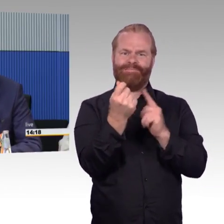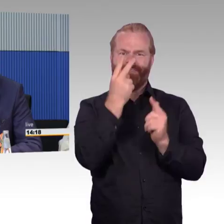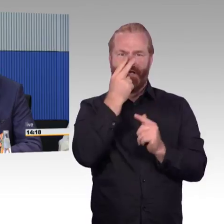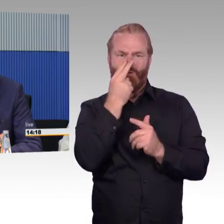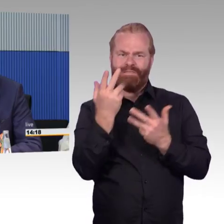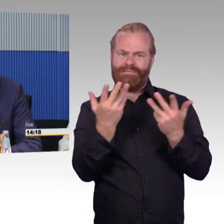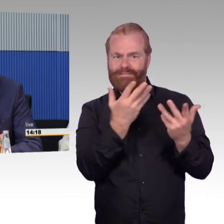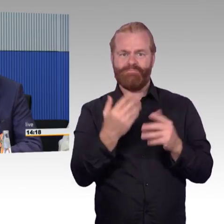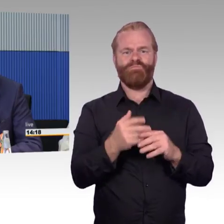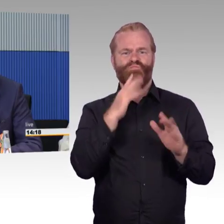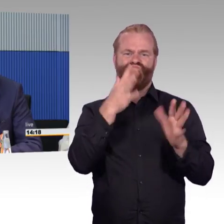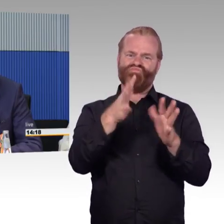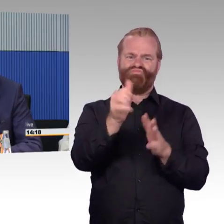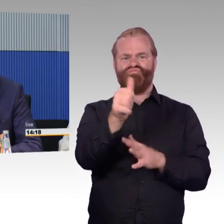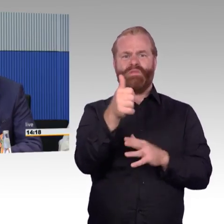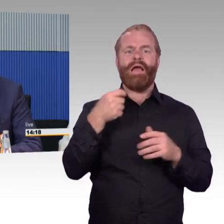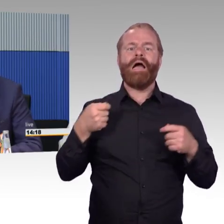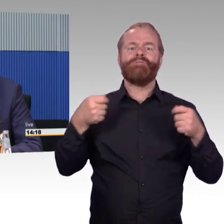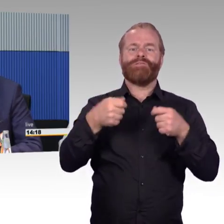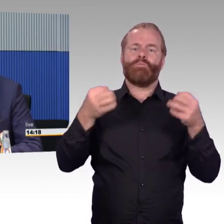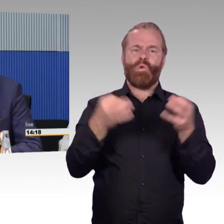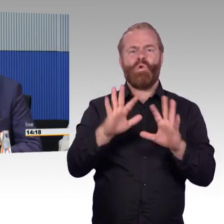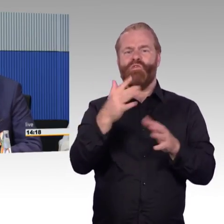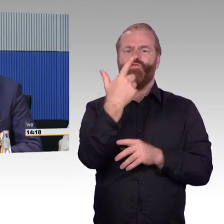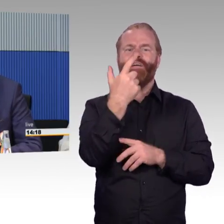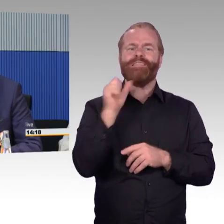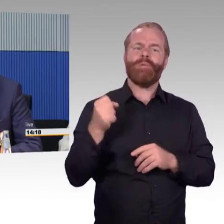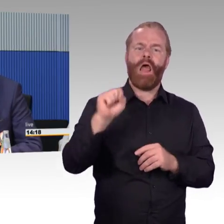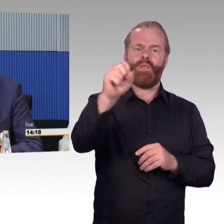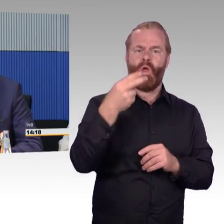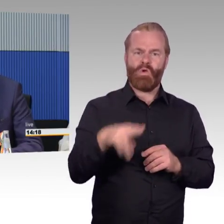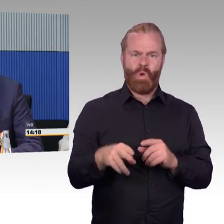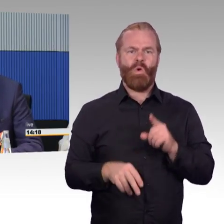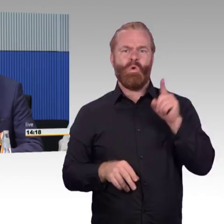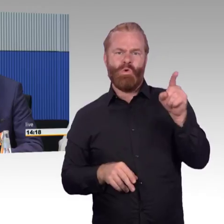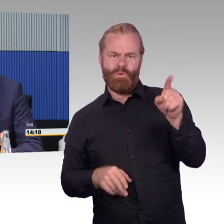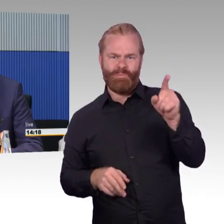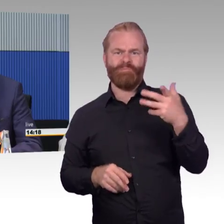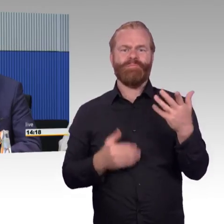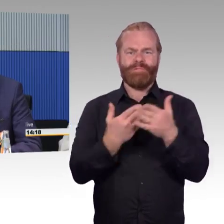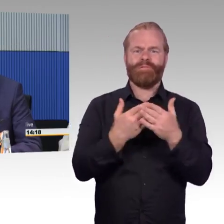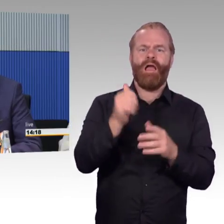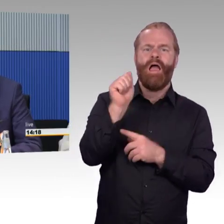Was dann insgesamt schon 5 Millionen Euro kostet. In dem Rahmen stellt sich für uns ganz klar das Problem der Wartung